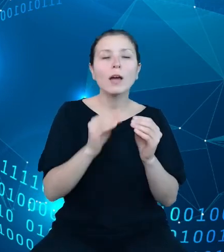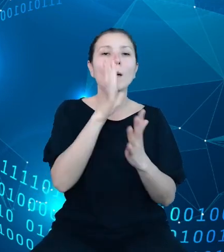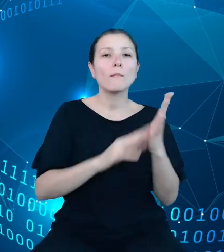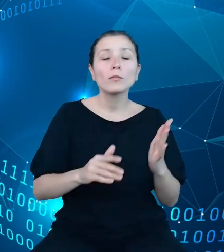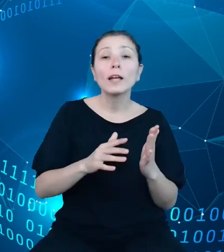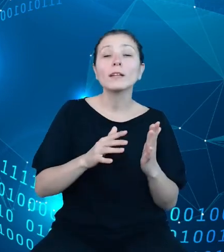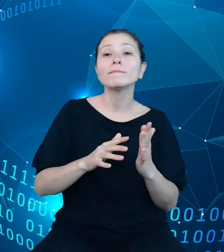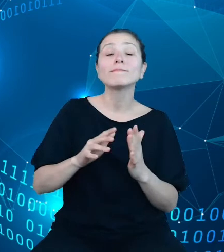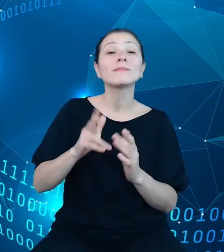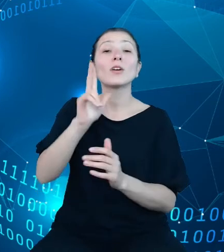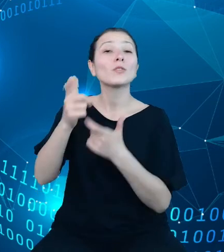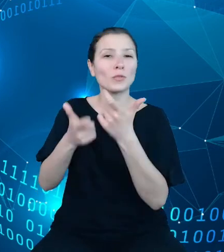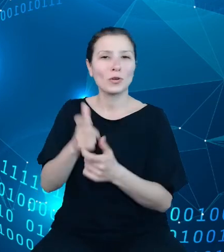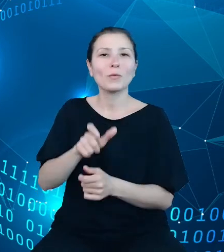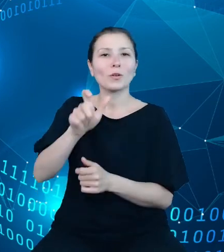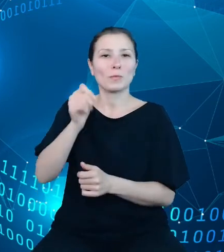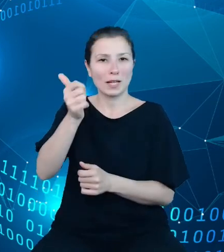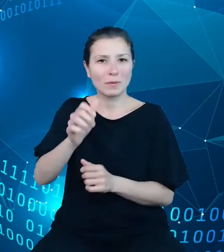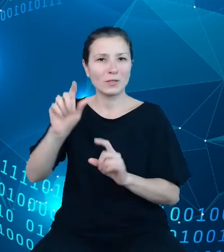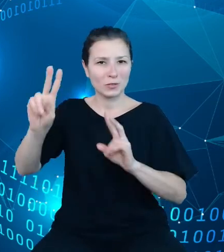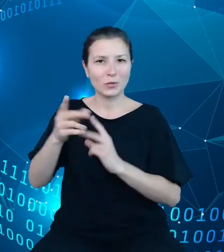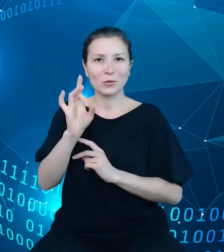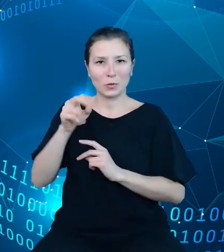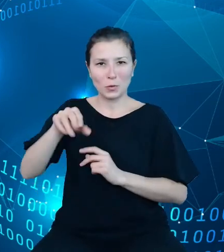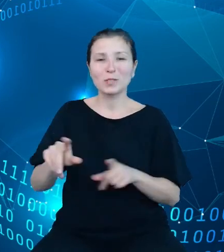Urzędu Statystycznego i szesnastu urzędów statystycznych.